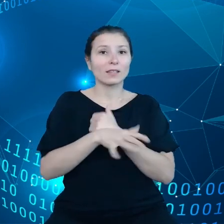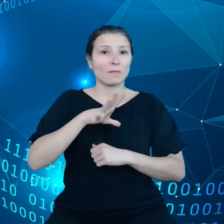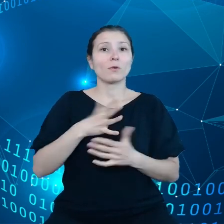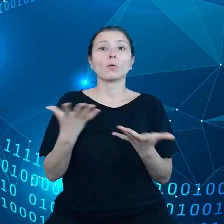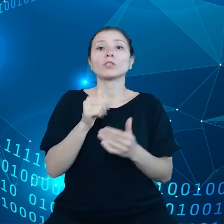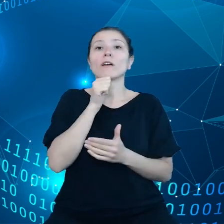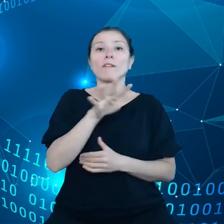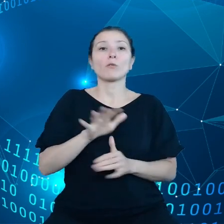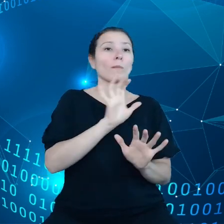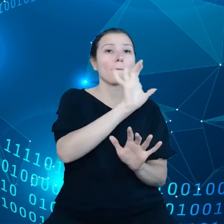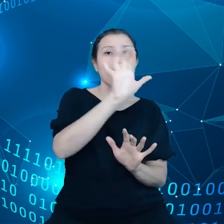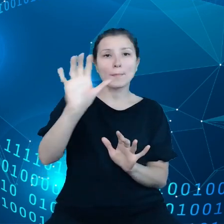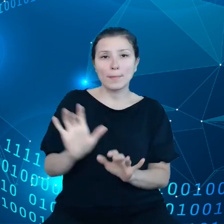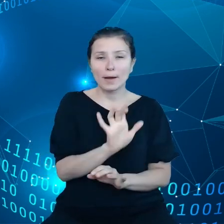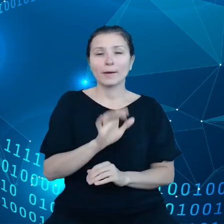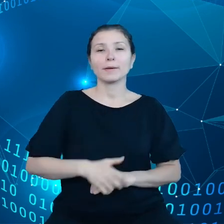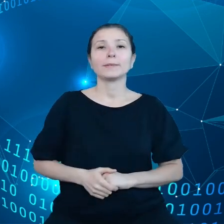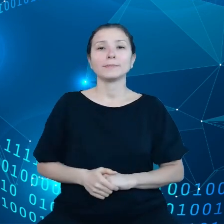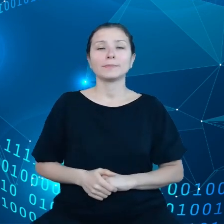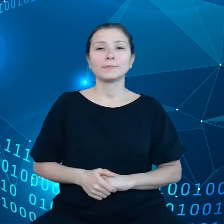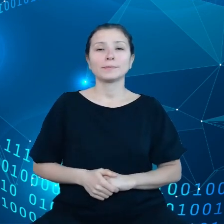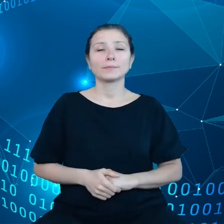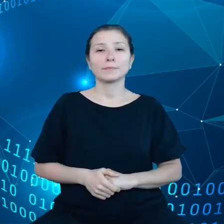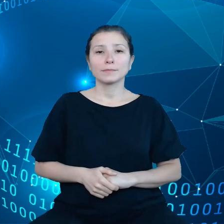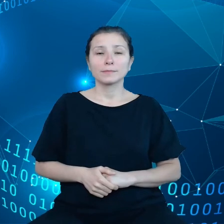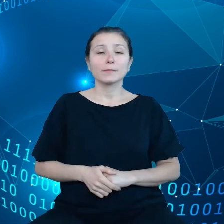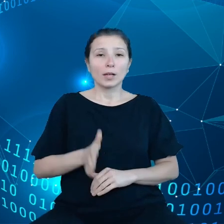uwzględniały takie krytyczne sektory jak na przykład rolnictwo.